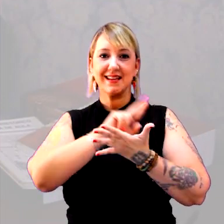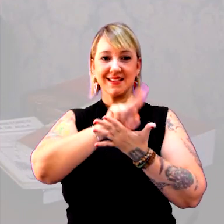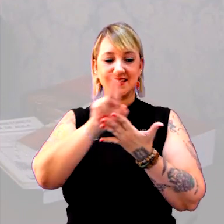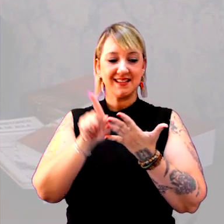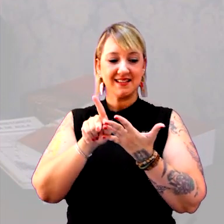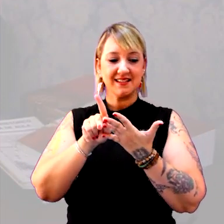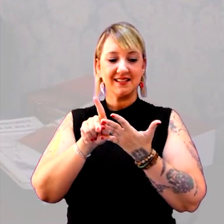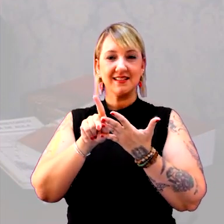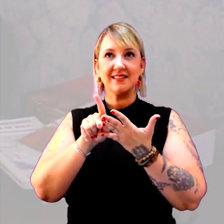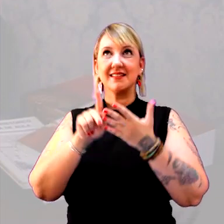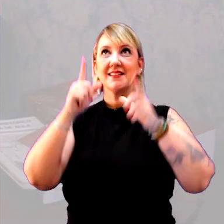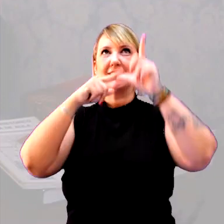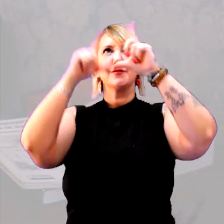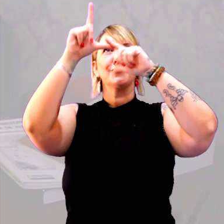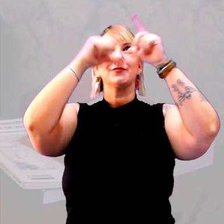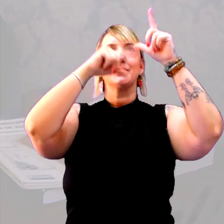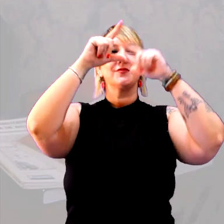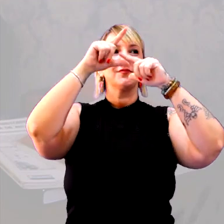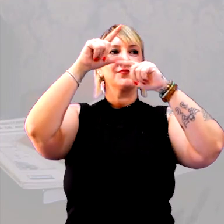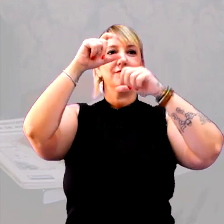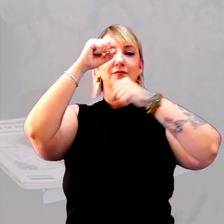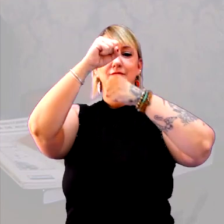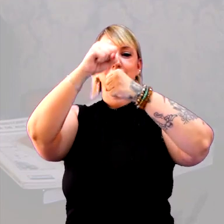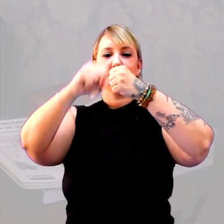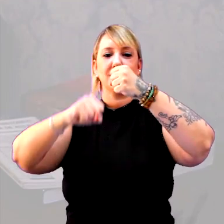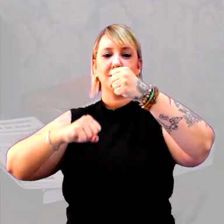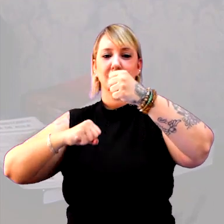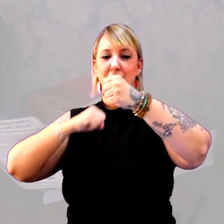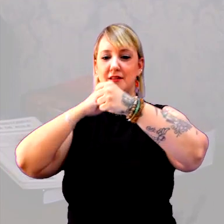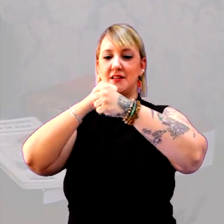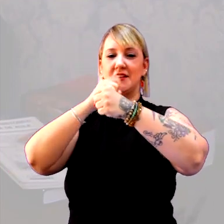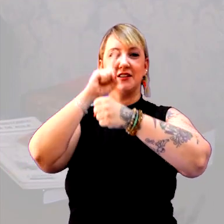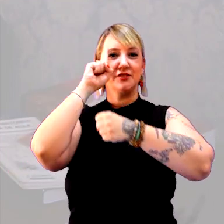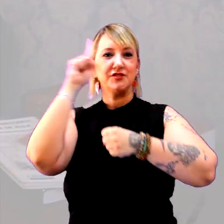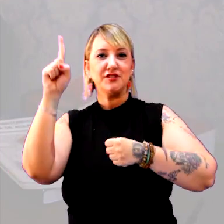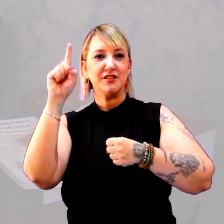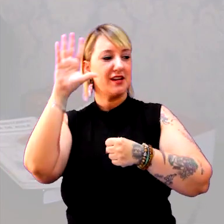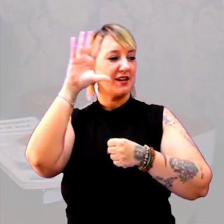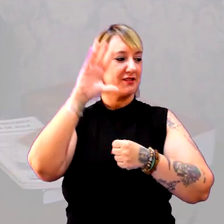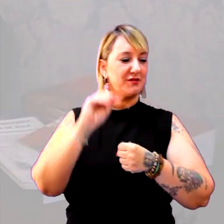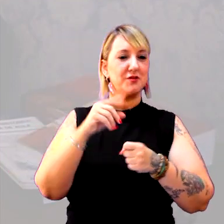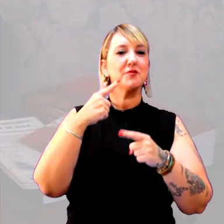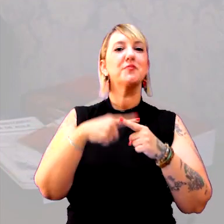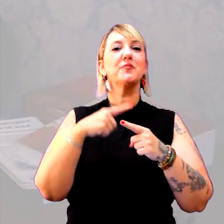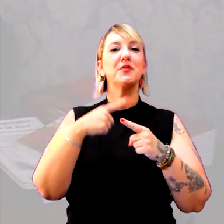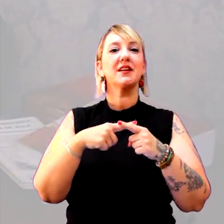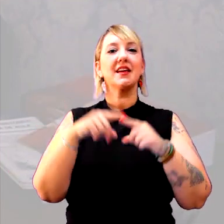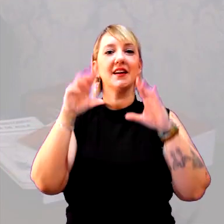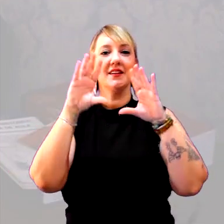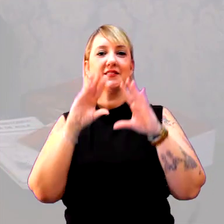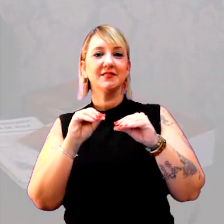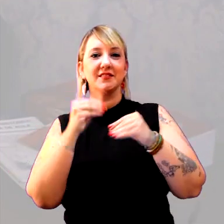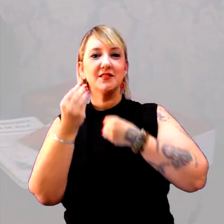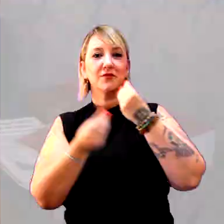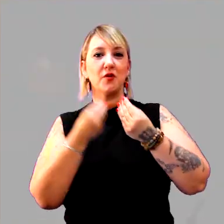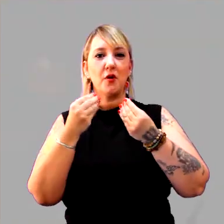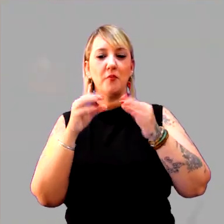com os astros, a rotação, a translação. O que é dia, o que é noite. Por que é dia, por que é noite? Como eu meço.